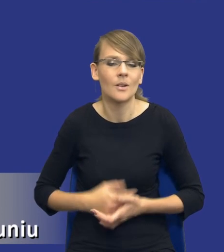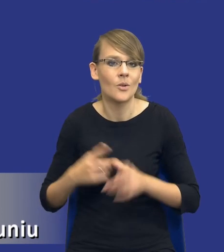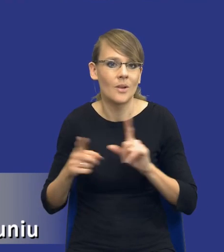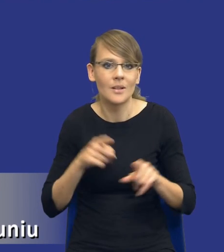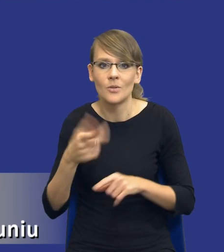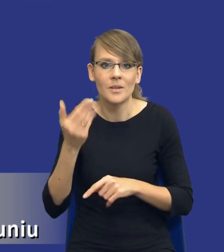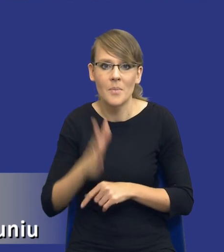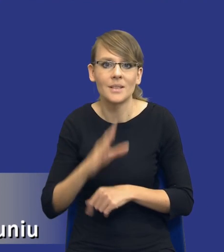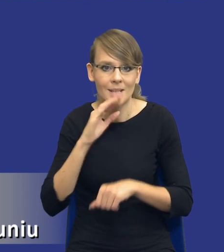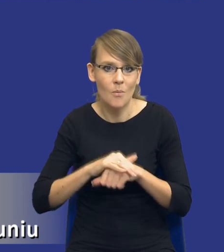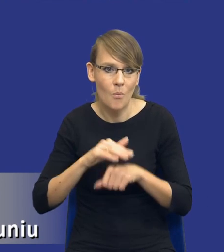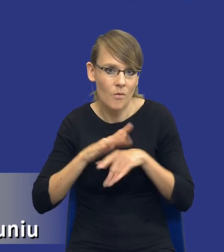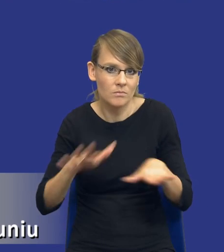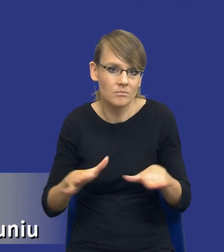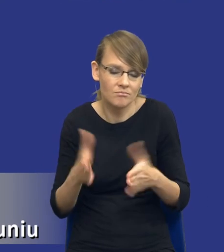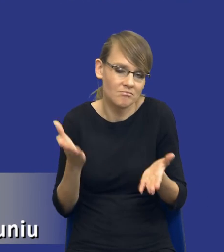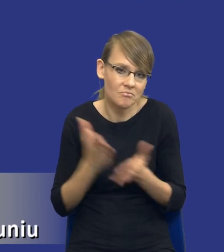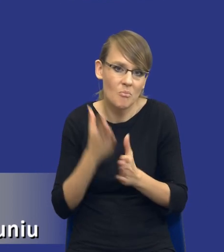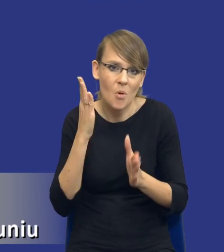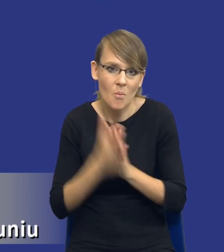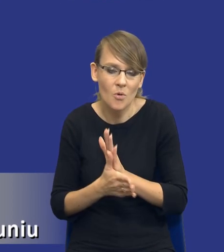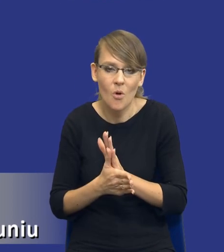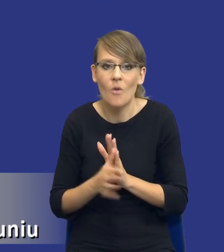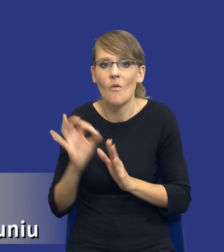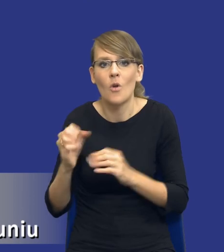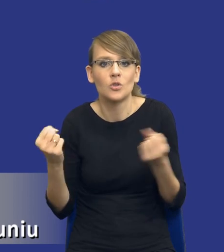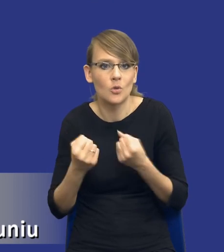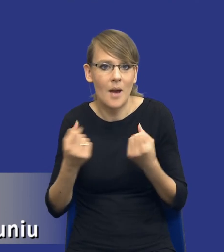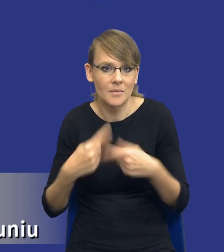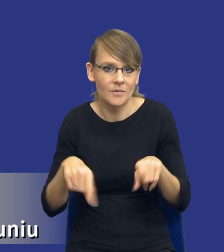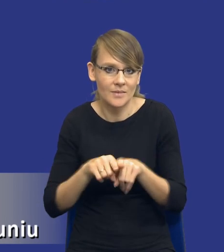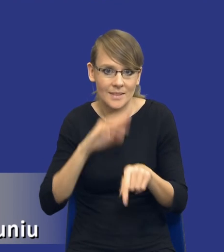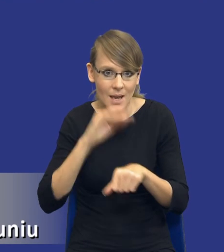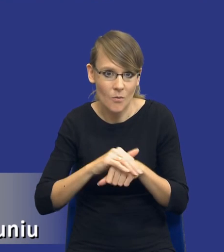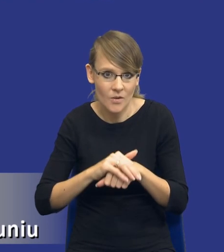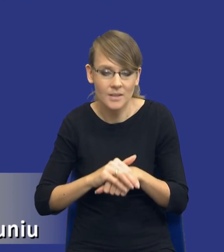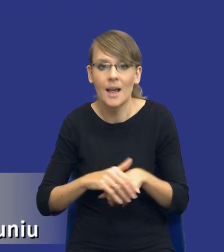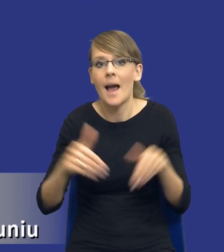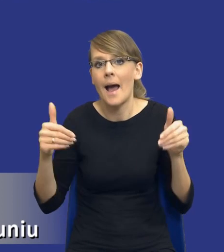publiczne, tylko po prostu własnymi siłami realizuję to zamówienie,czy też